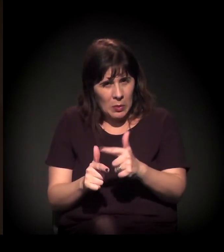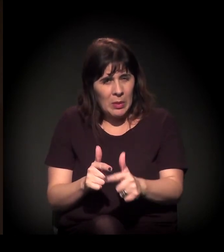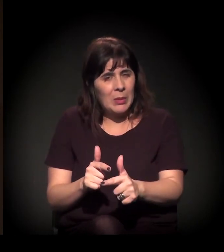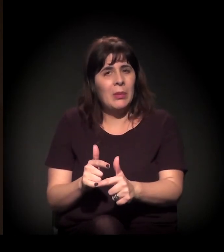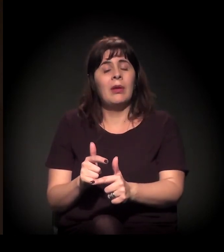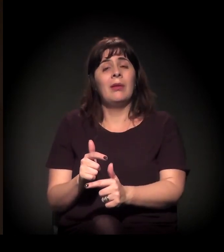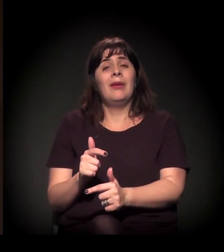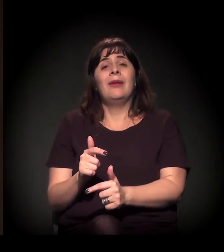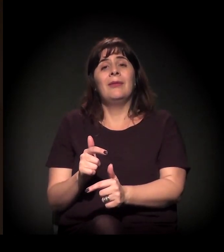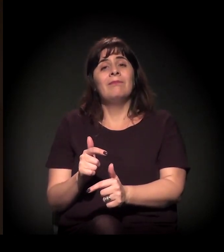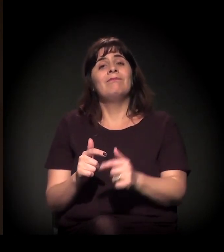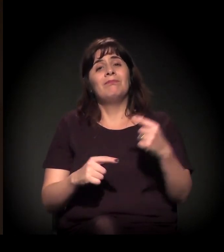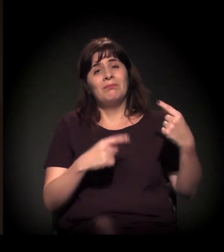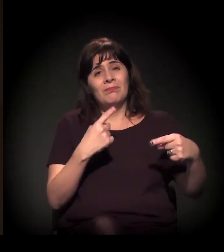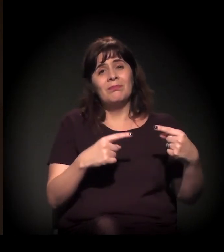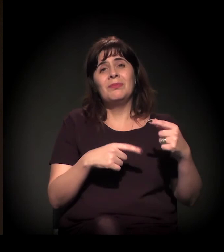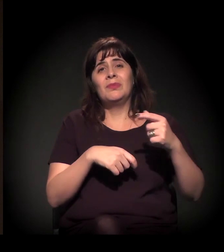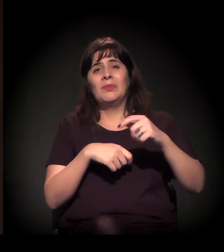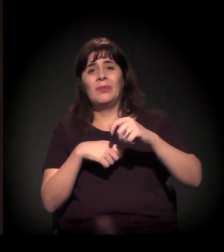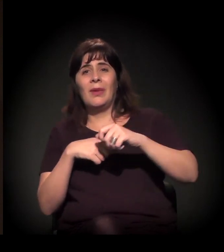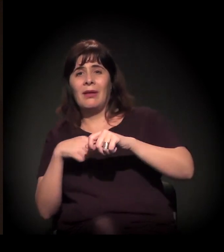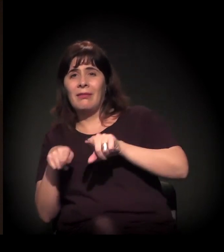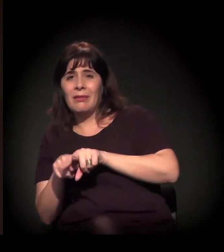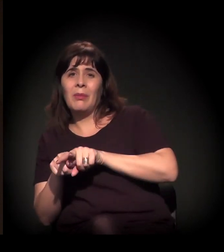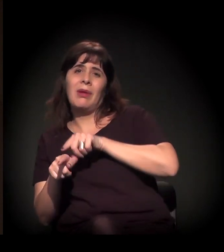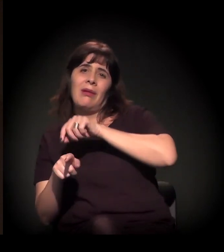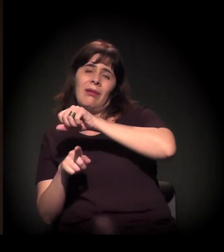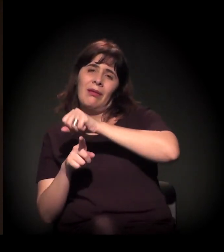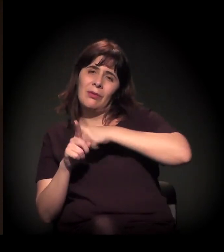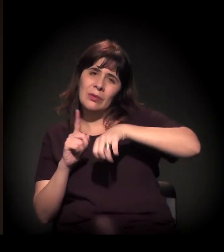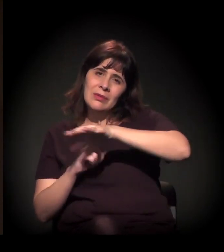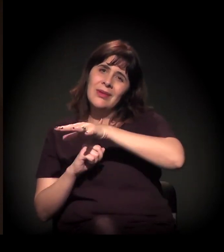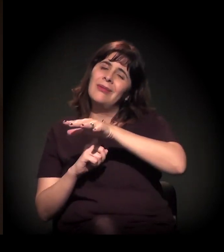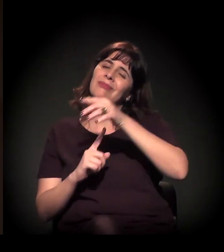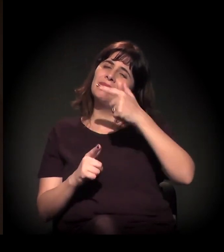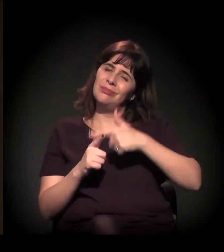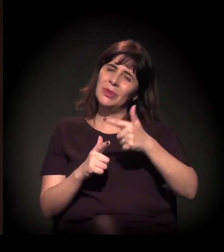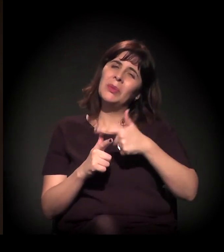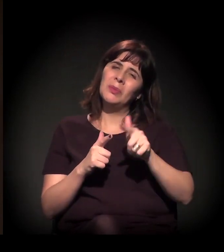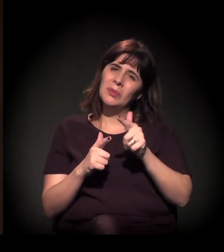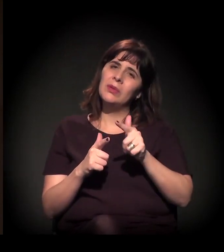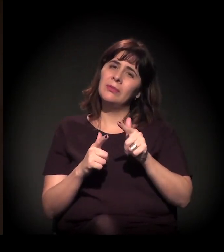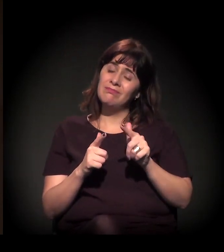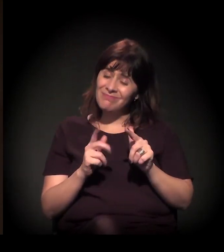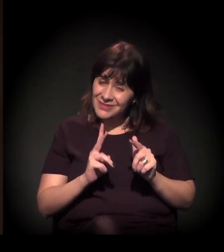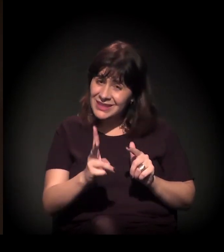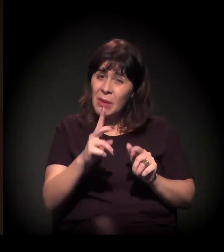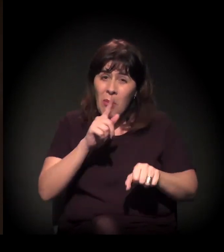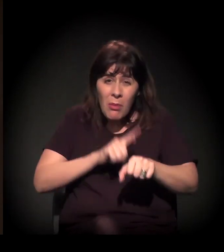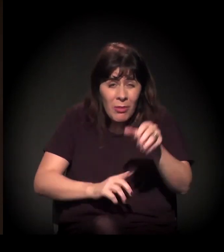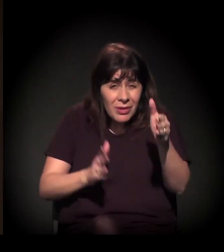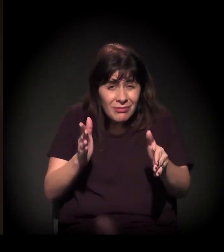é também uma oportunidade. Tanto é que nós estamos aqui. Nas crises, também a gente constrói o novo.